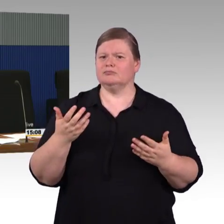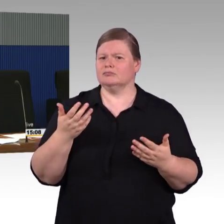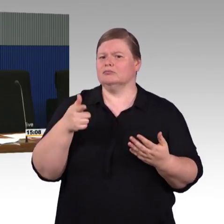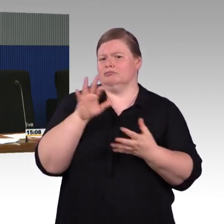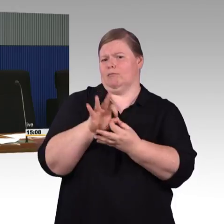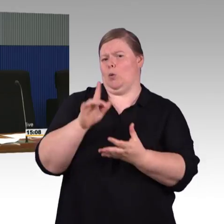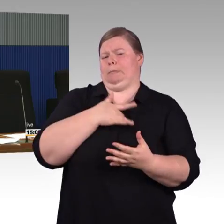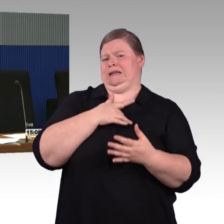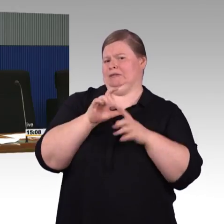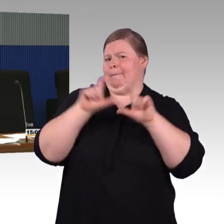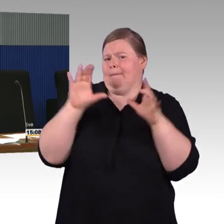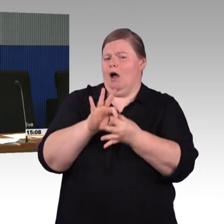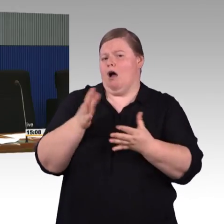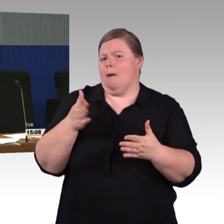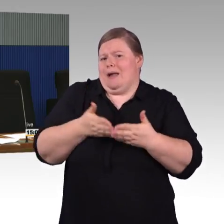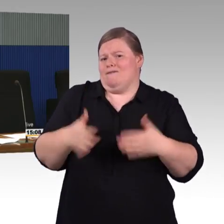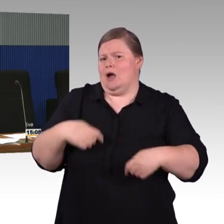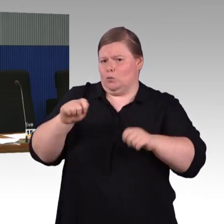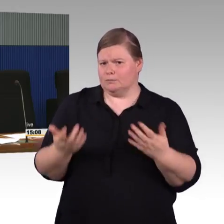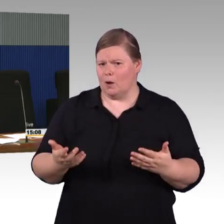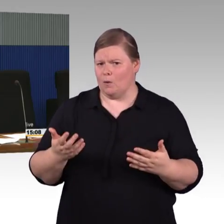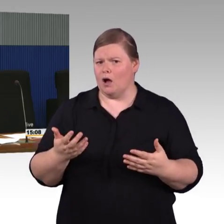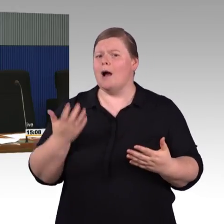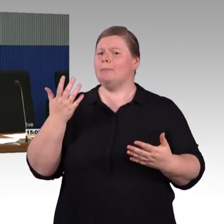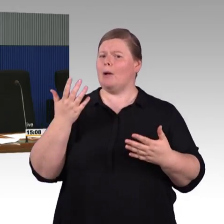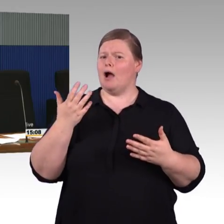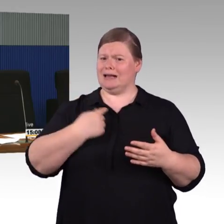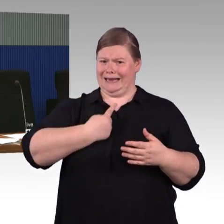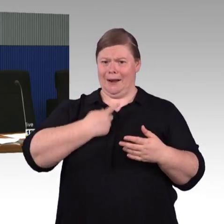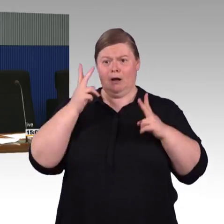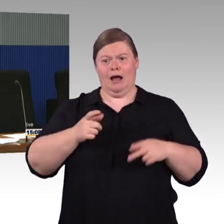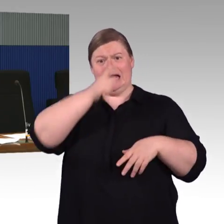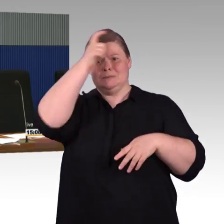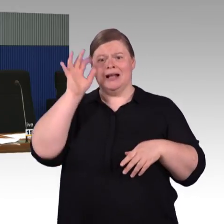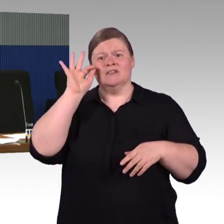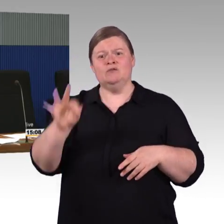Bahnsteig, daher scheint es grundsätzlich möglich zu sein.